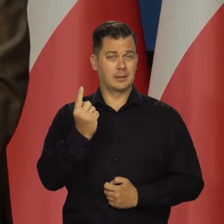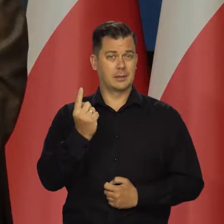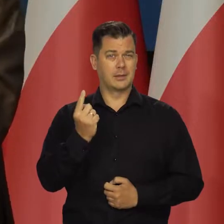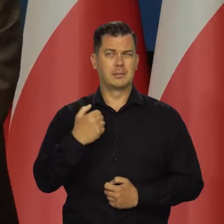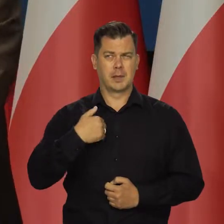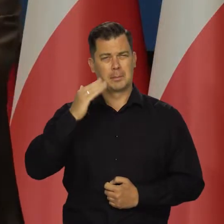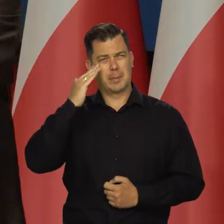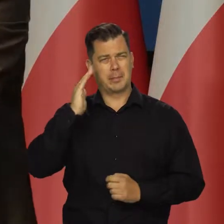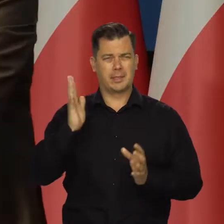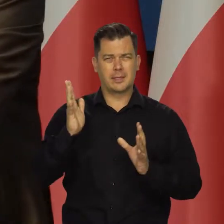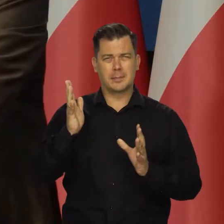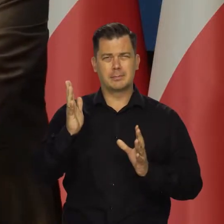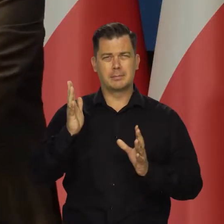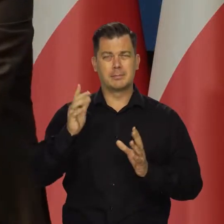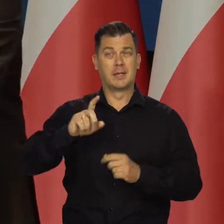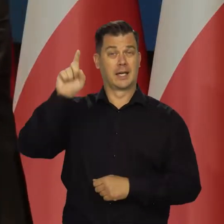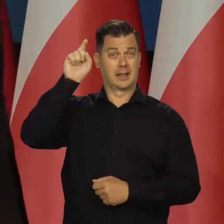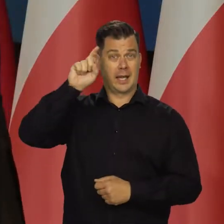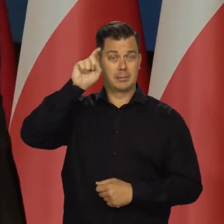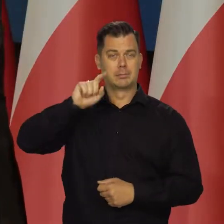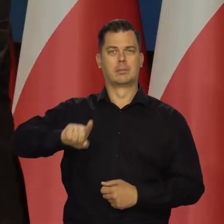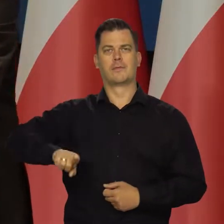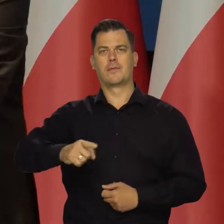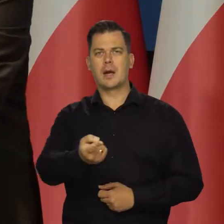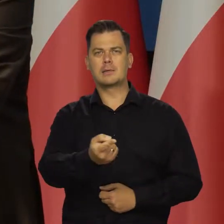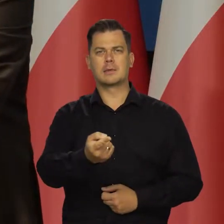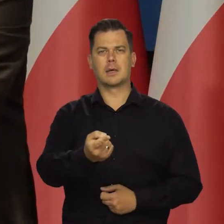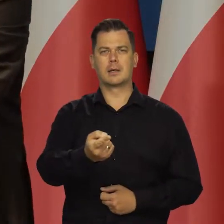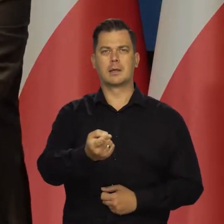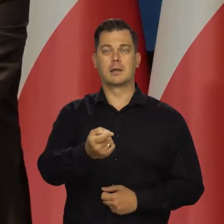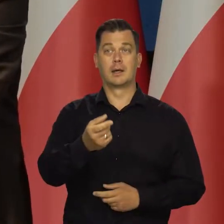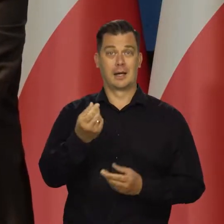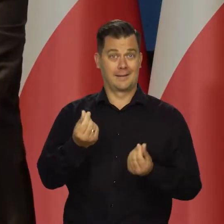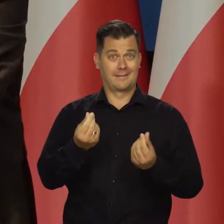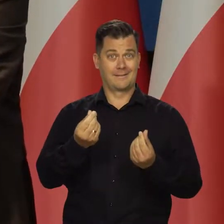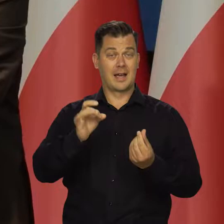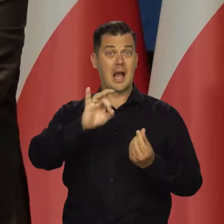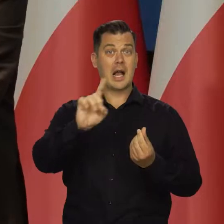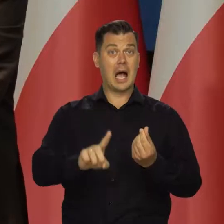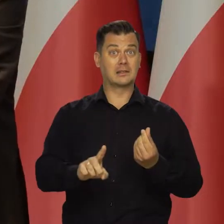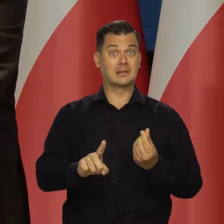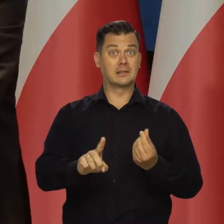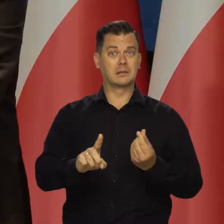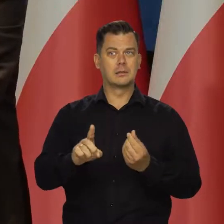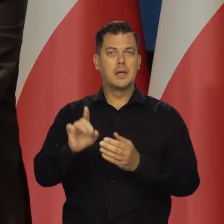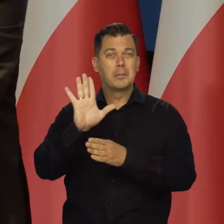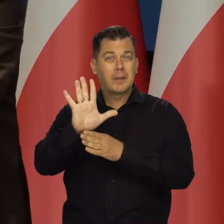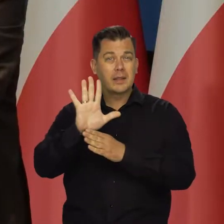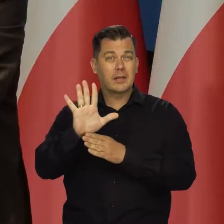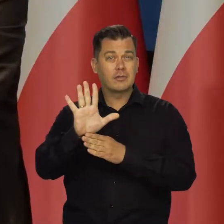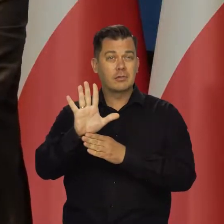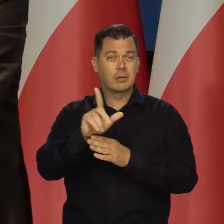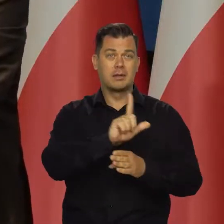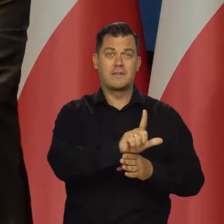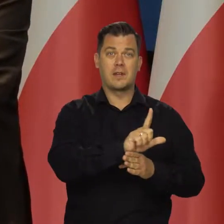O ile pamiętam, w Niemczech, we Francji ceny gazu były odpowiednio o 15 i 12 wyższe